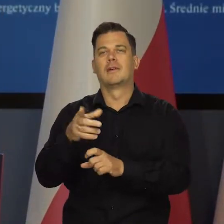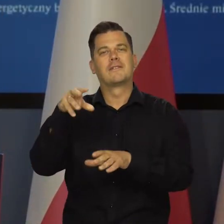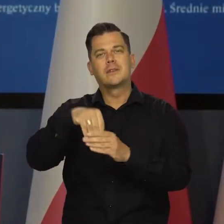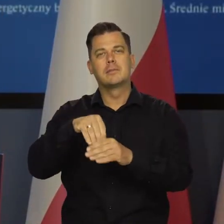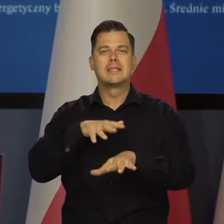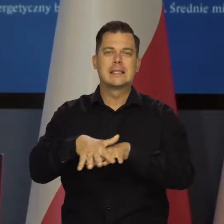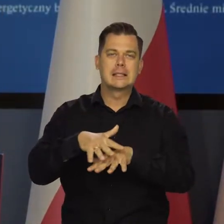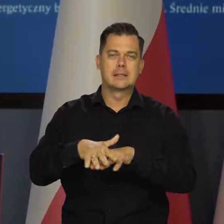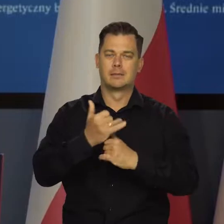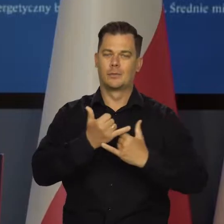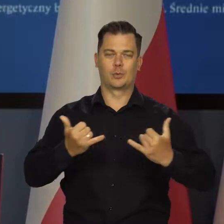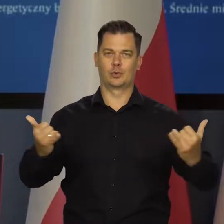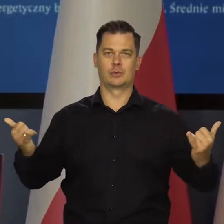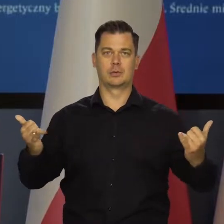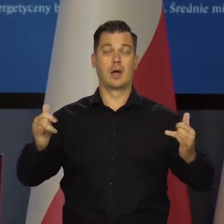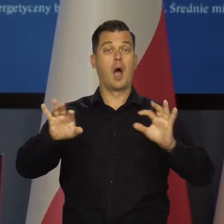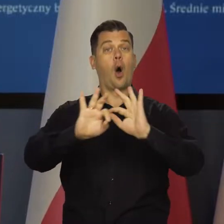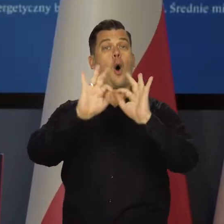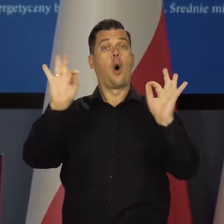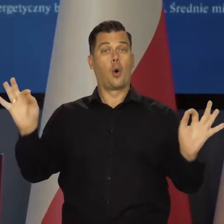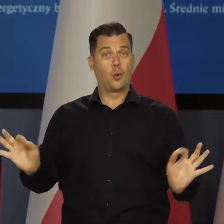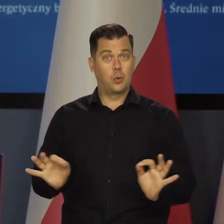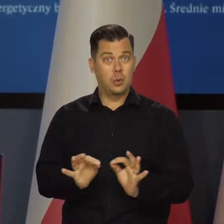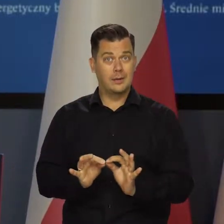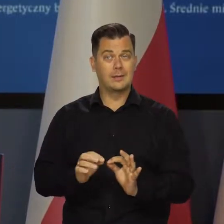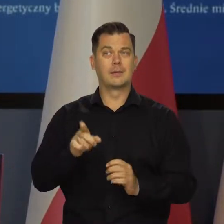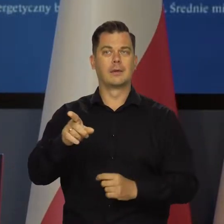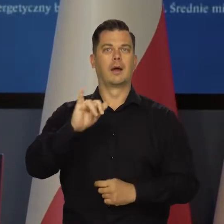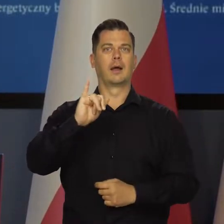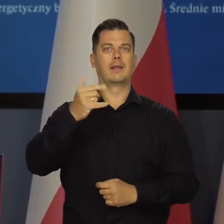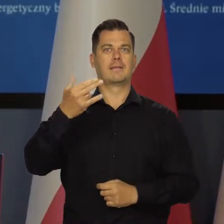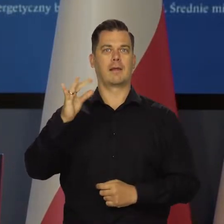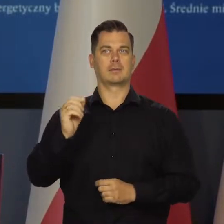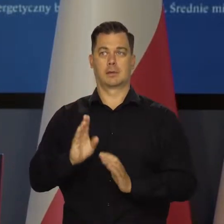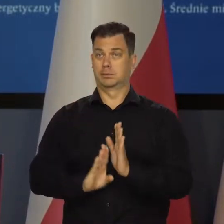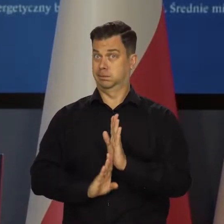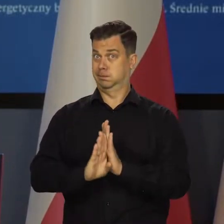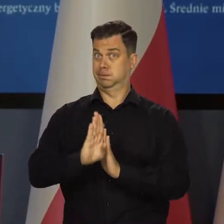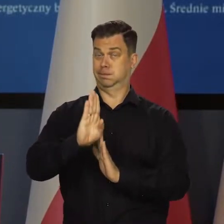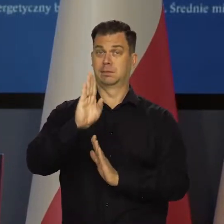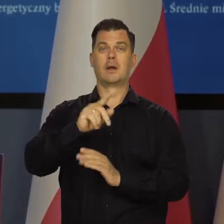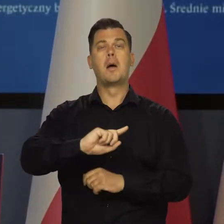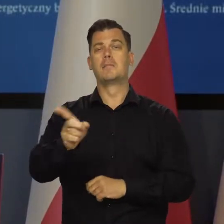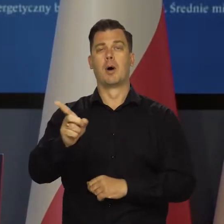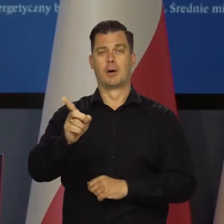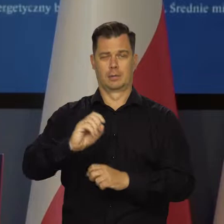ale generalnie inflacja wynika najpierw z szybkiej odbudowy postpandemiczej,